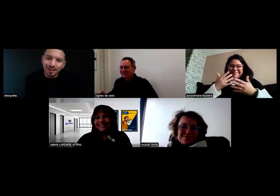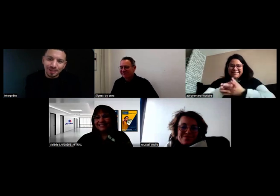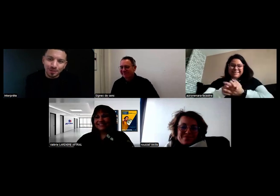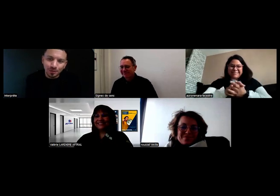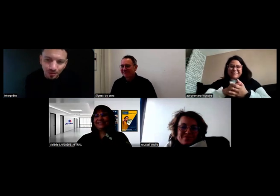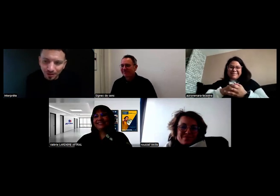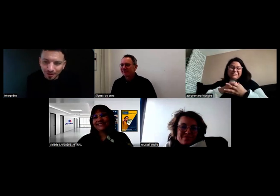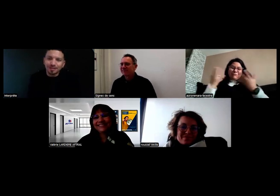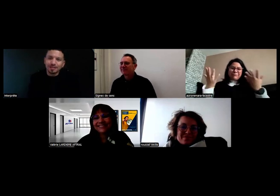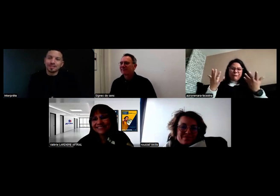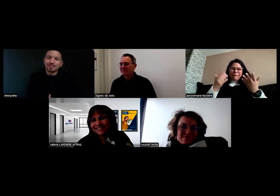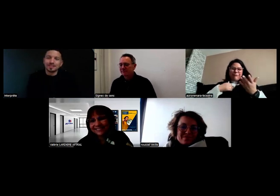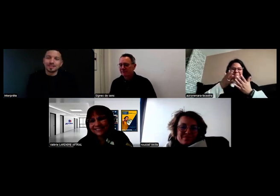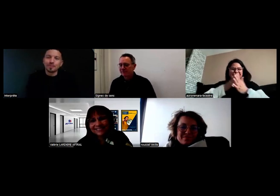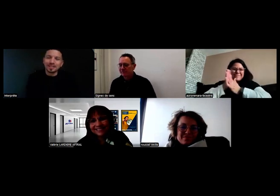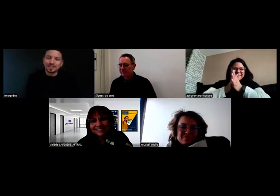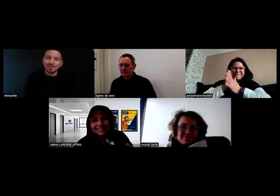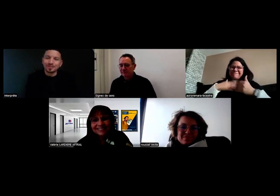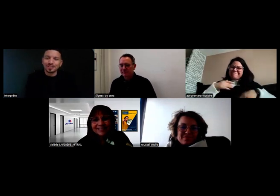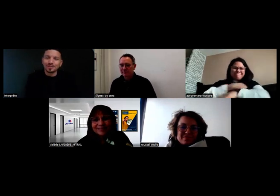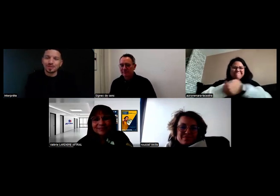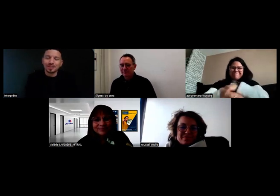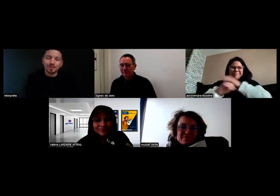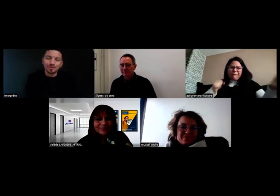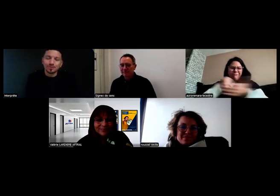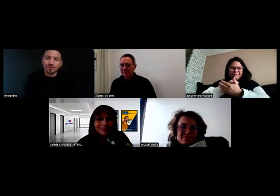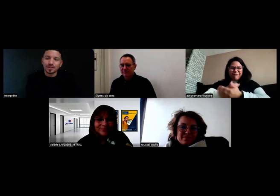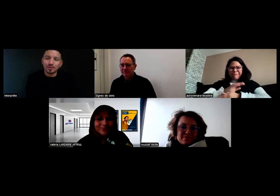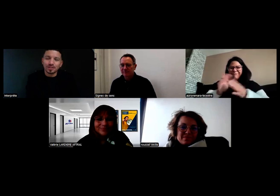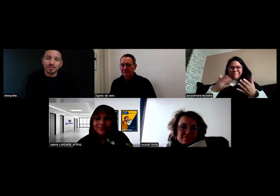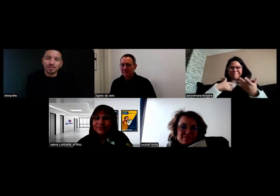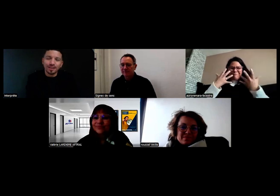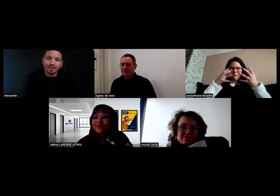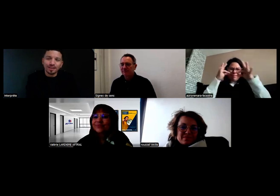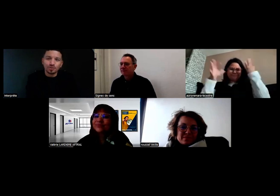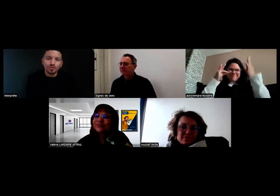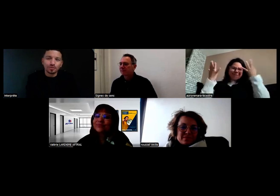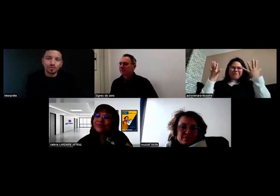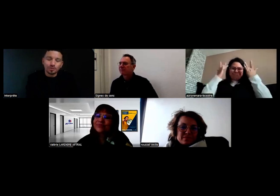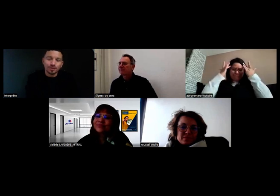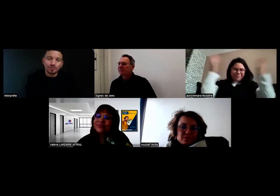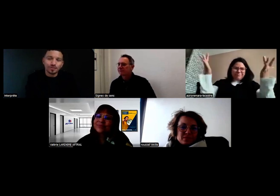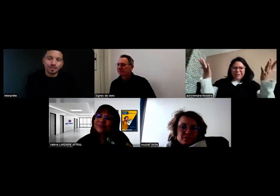Je vous avoue que c'est compliqué parce que je suis vraiment très motivée, et je suis à fond,